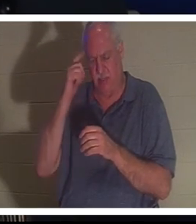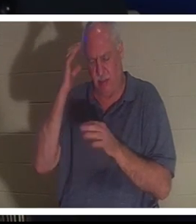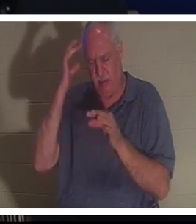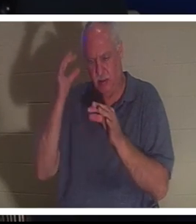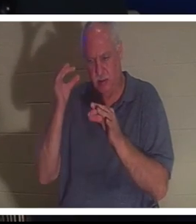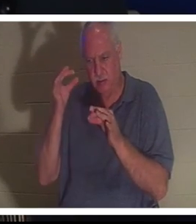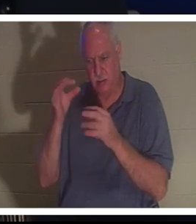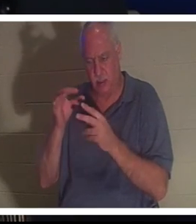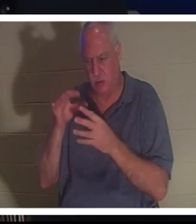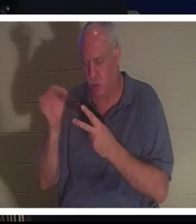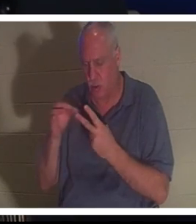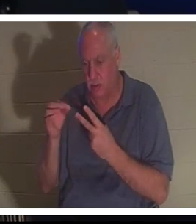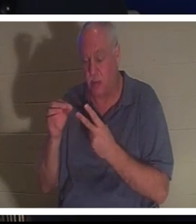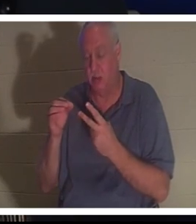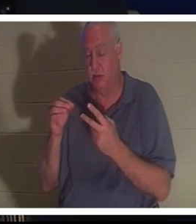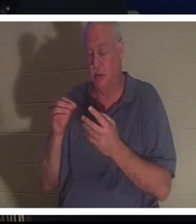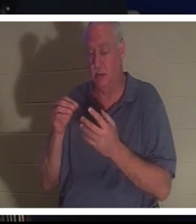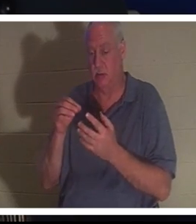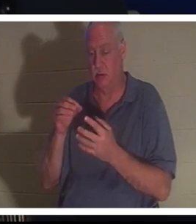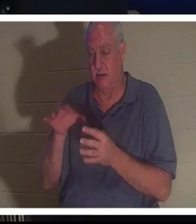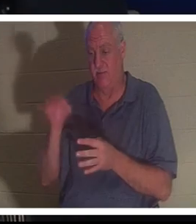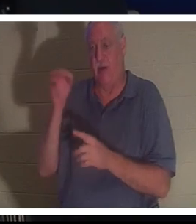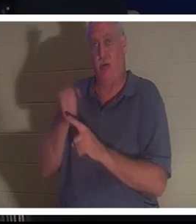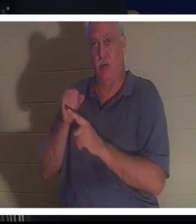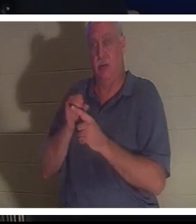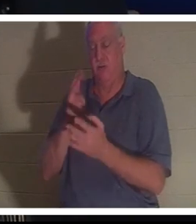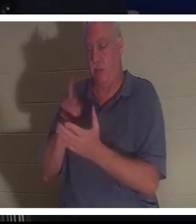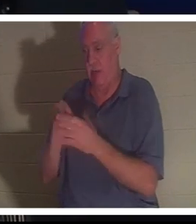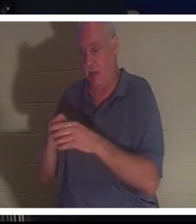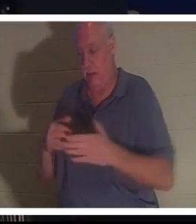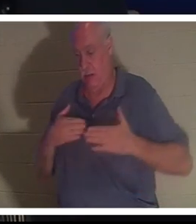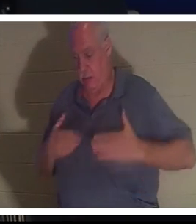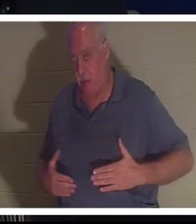Она сказала Бахре отвезти ее в больницу. Она сказала, не волнуйся, все будет хорошо.